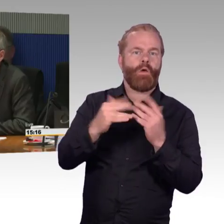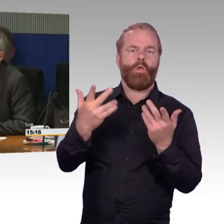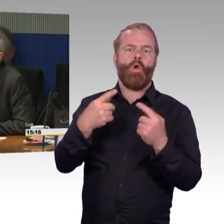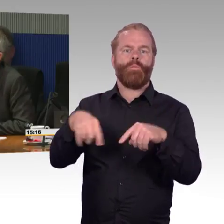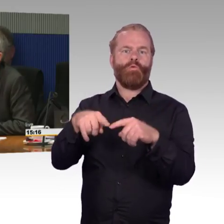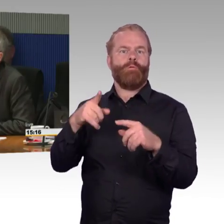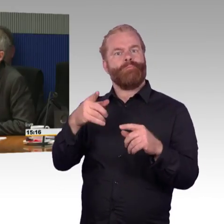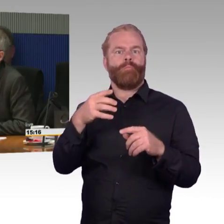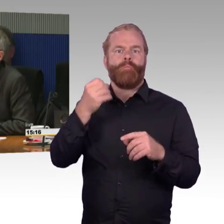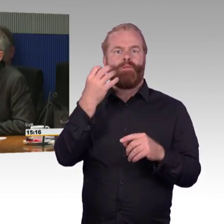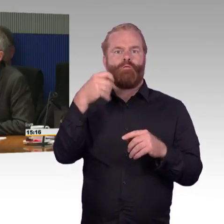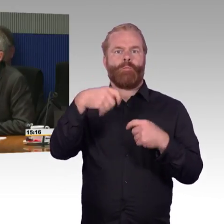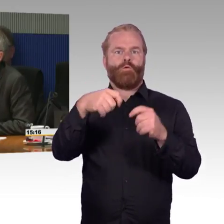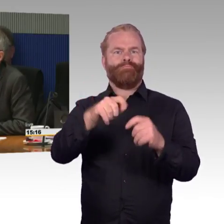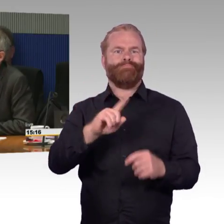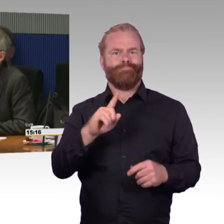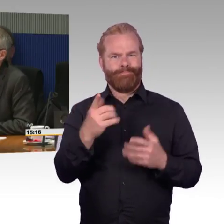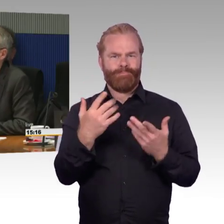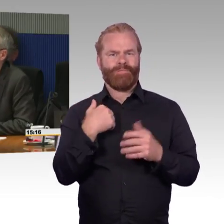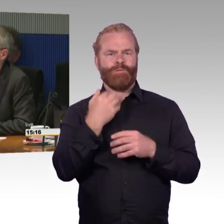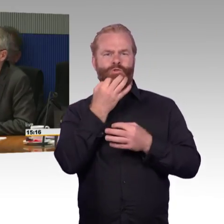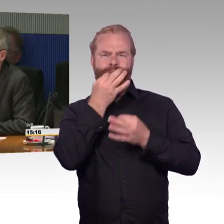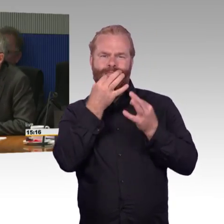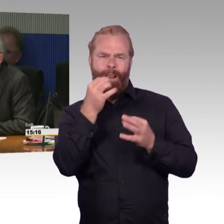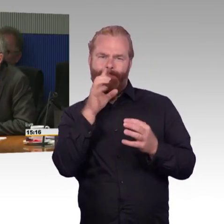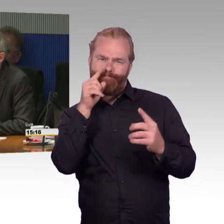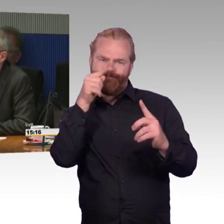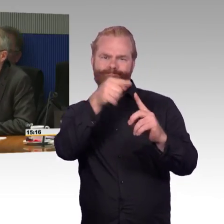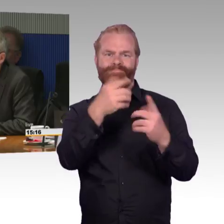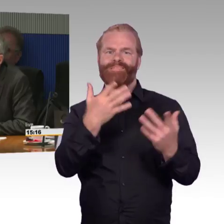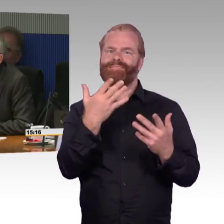dass nämlich oft nicht vorhergesagt werden kann, was für eine Zugfahrt kommt.